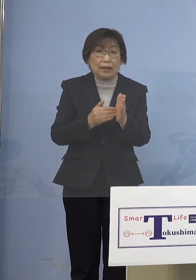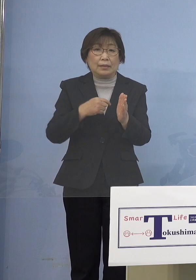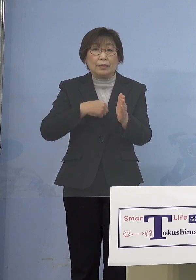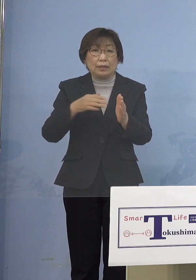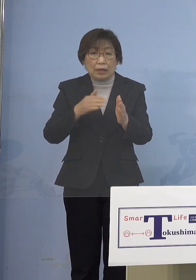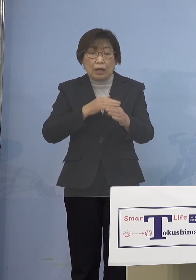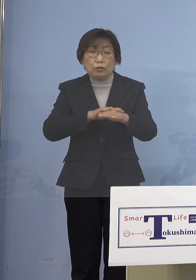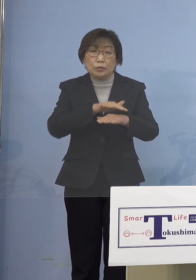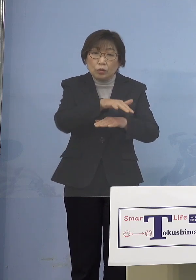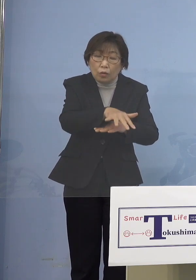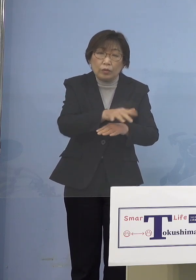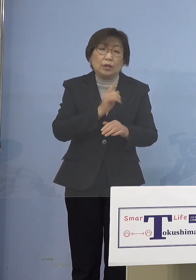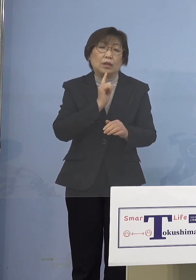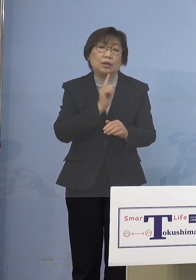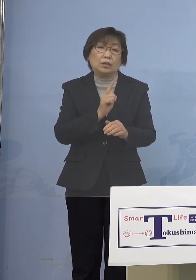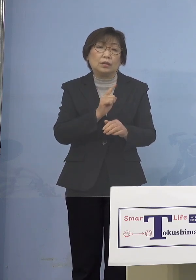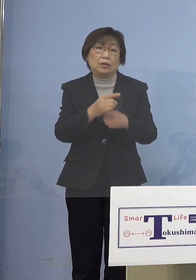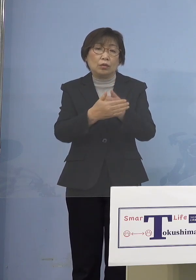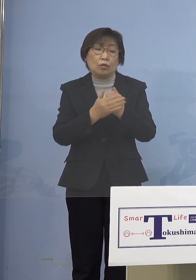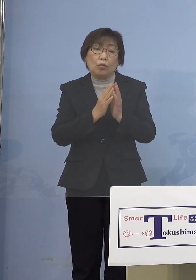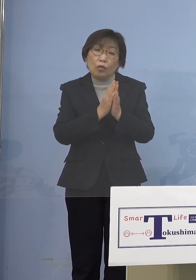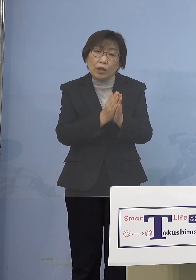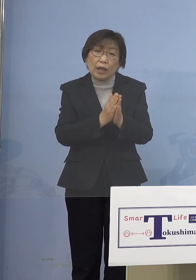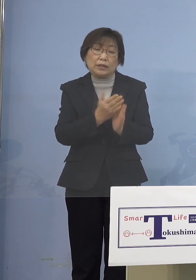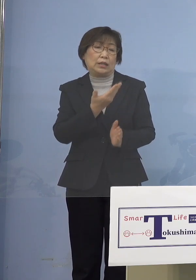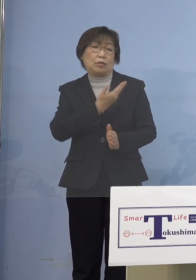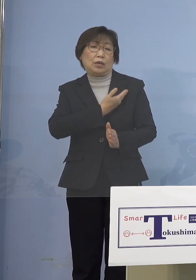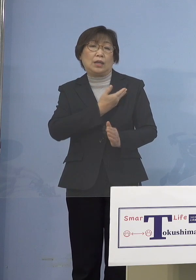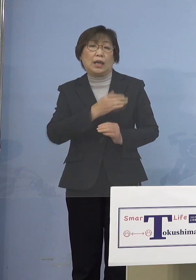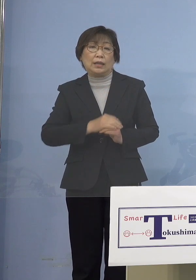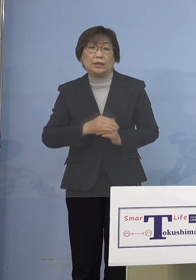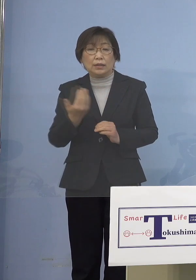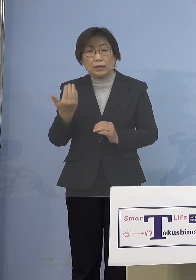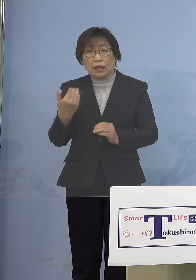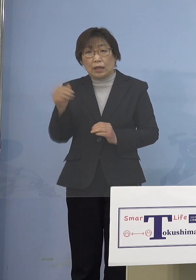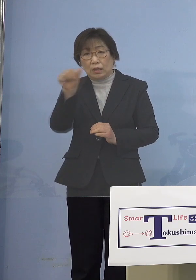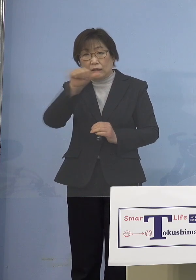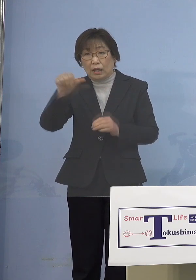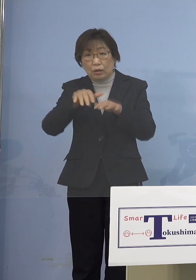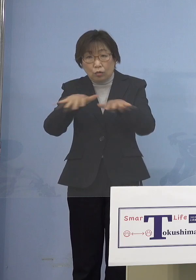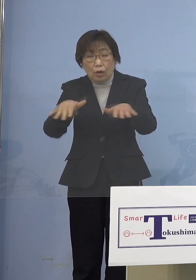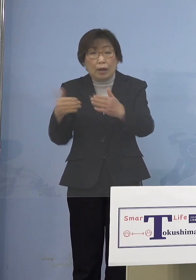実は前回いわゆる 「第5波」までのときの接種